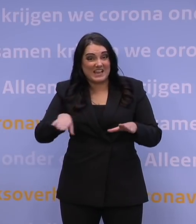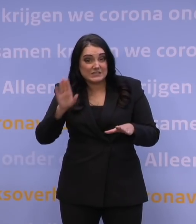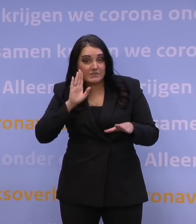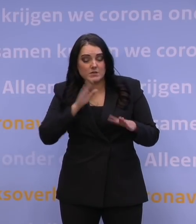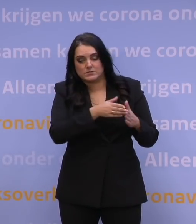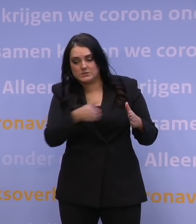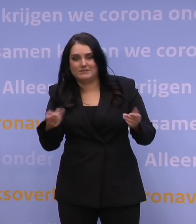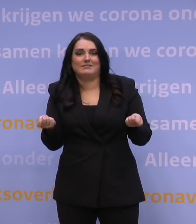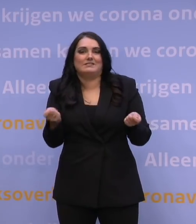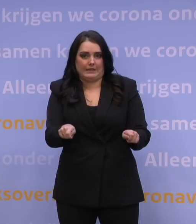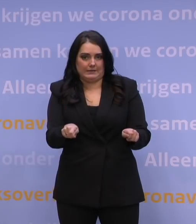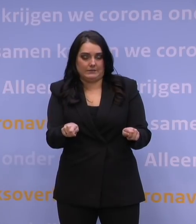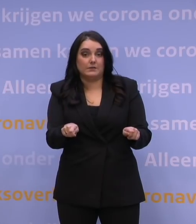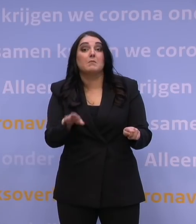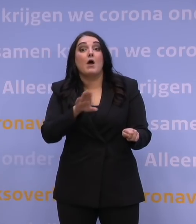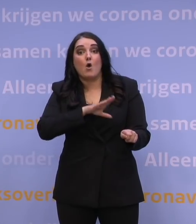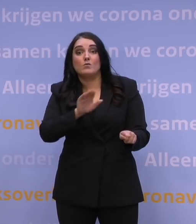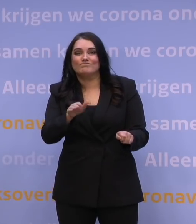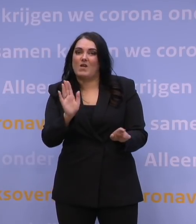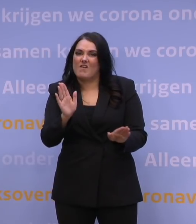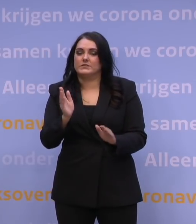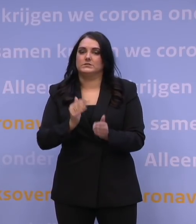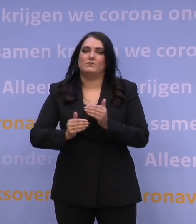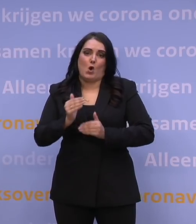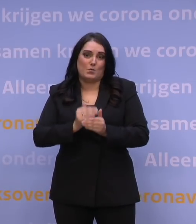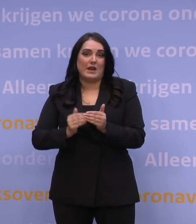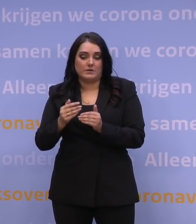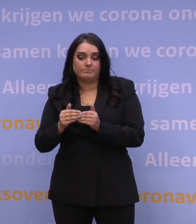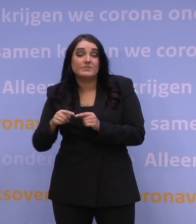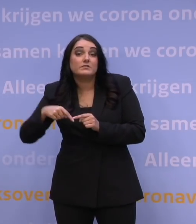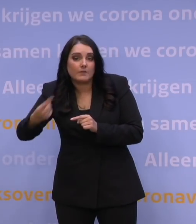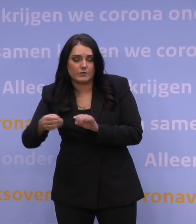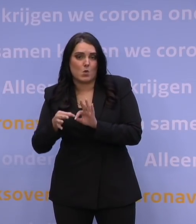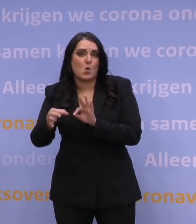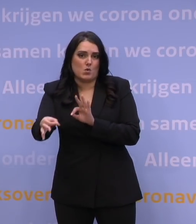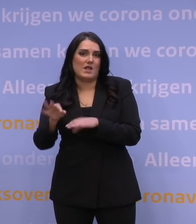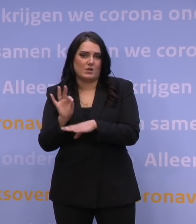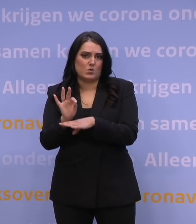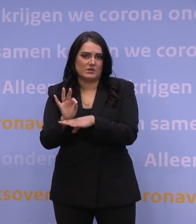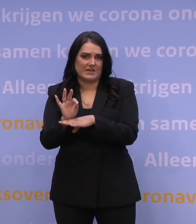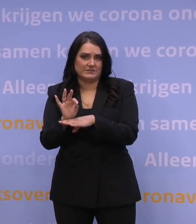We hebben ook gezegd: Bereid je nou voor op online onderwijs daarna. Stel dat je nog langer dicht moet blijven,